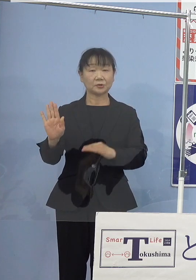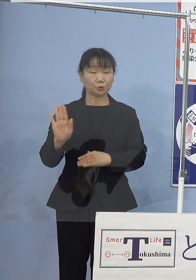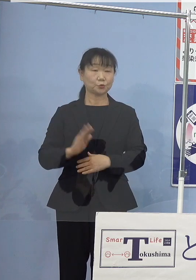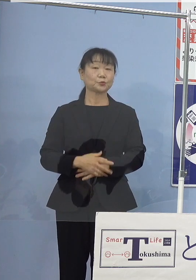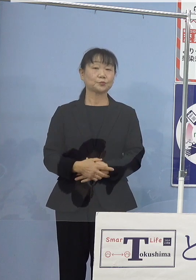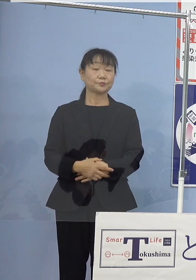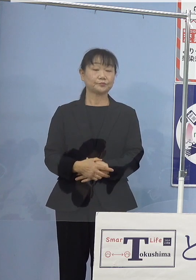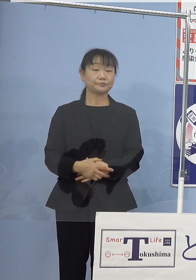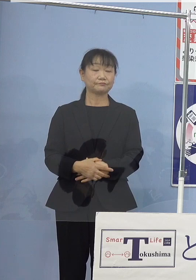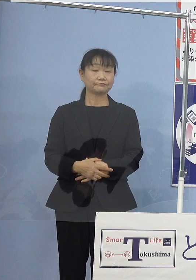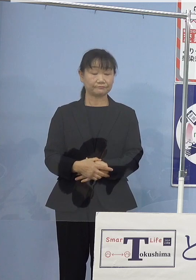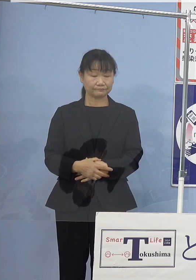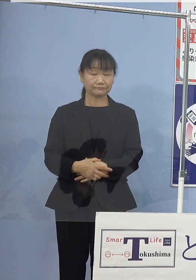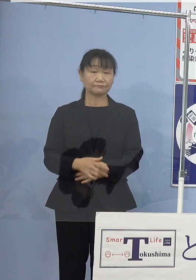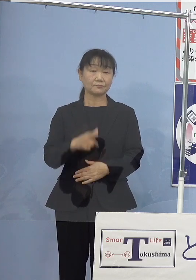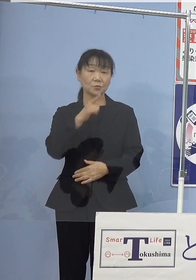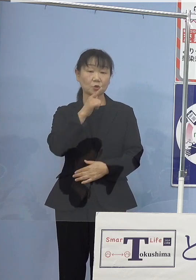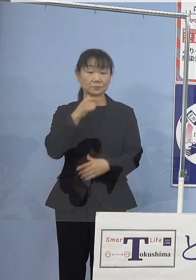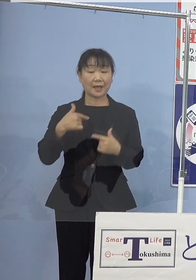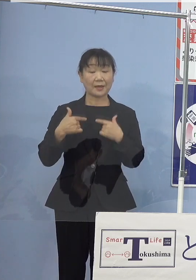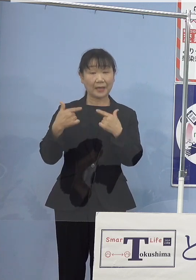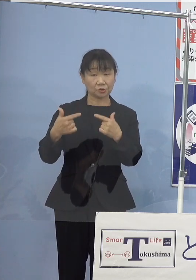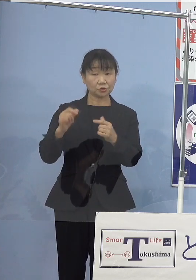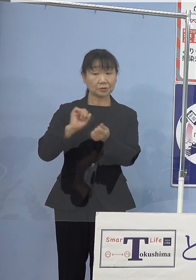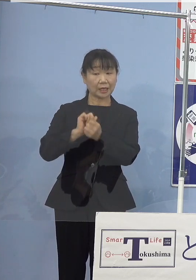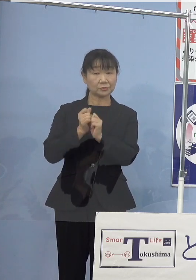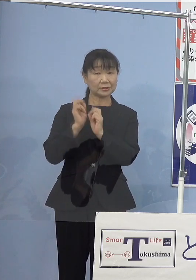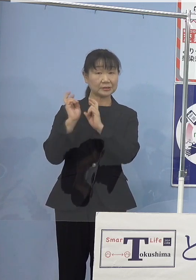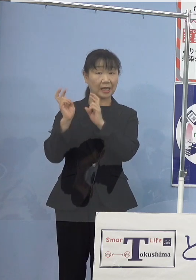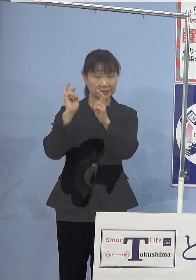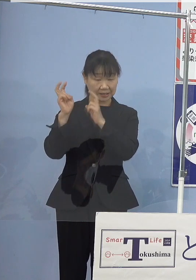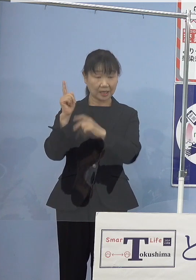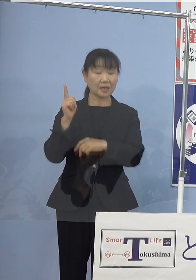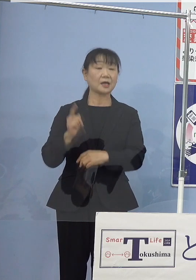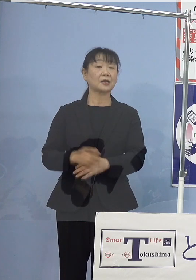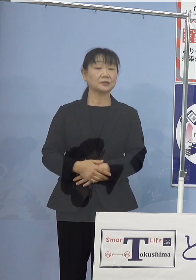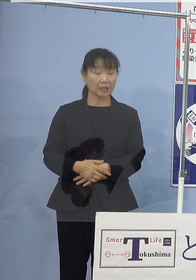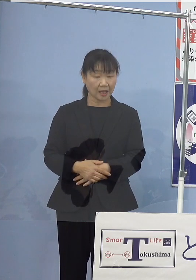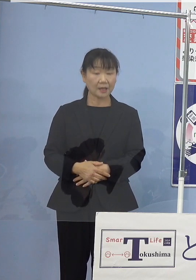こうした中 徳島バス株式会社によりまして